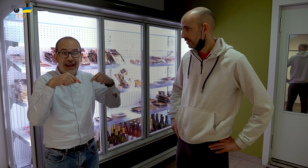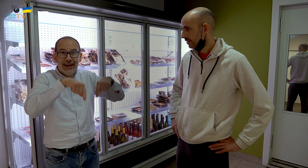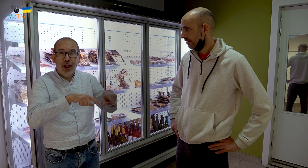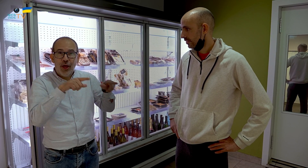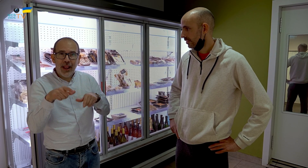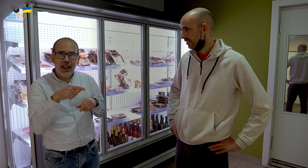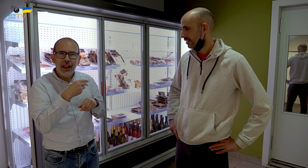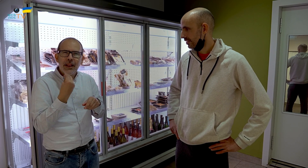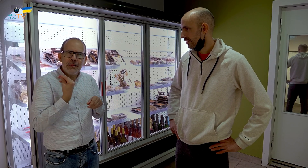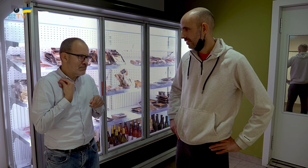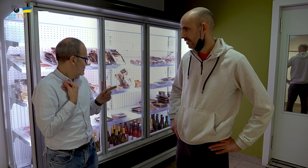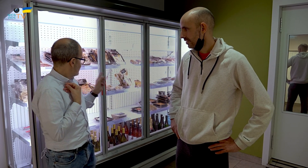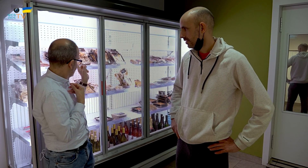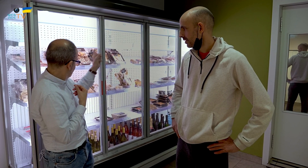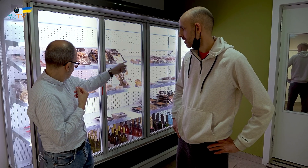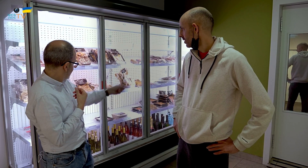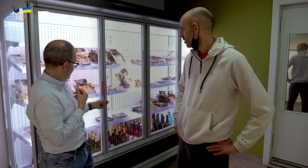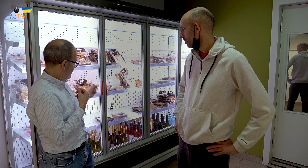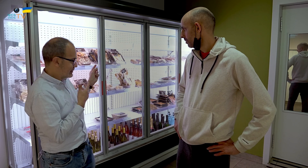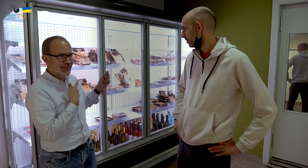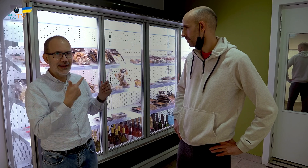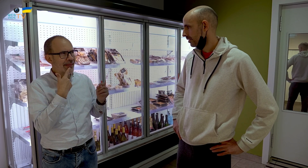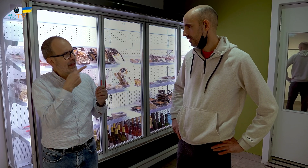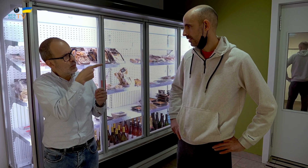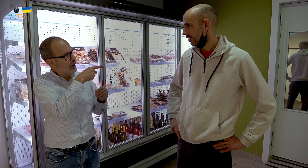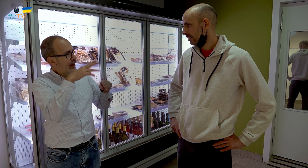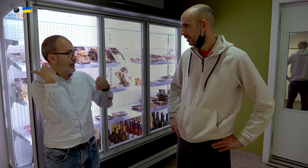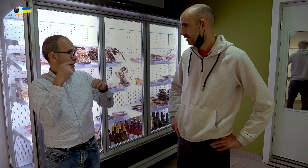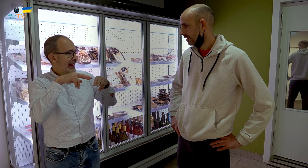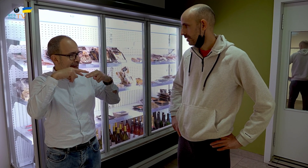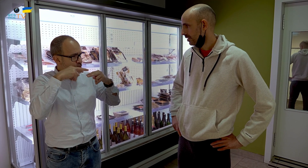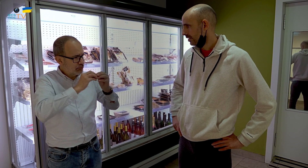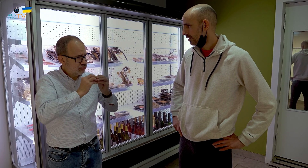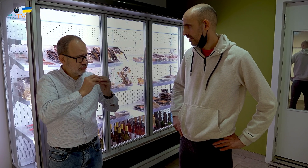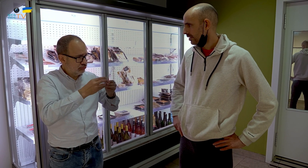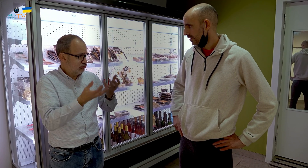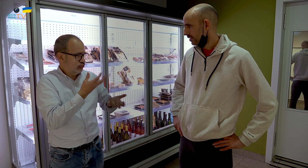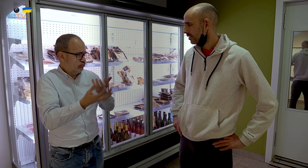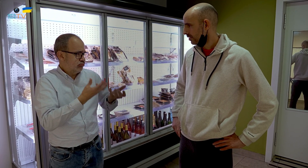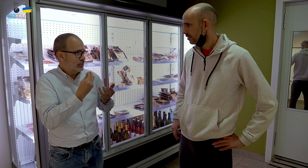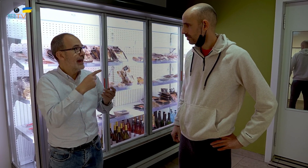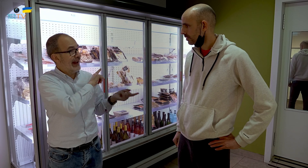y ahora, en el local, veo que hace lo mismo. ¿Haces la misma comida que cocinabas en el restaurante?